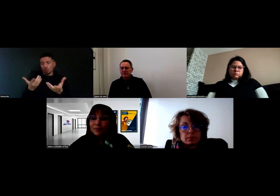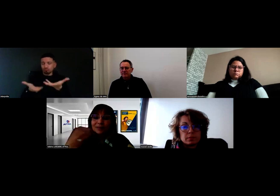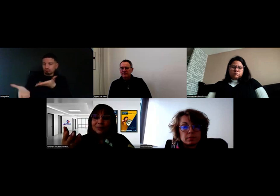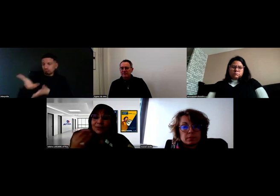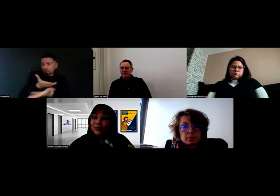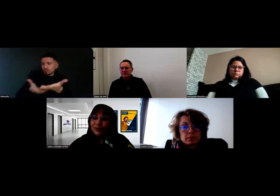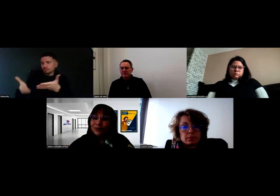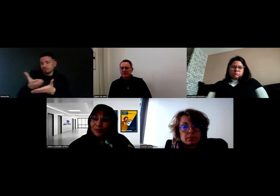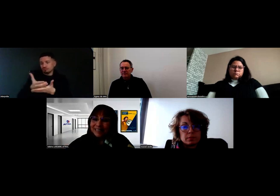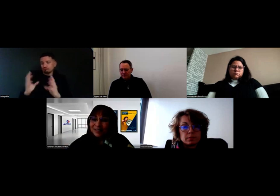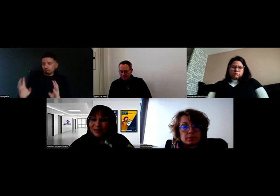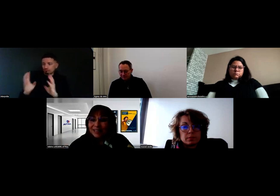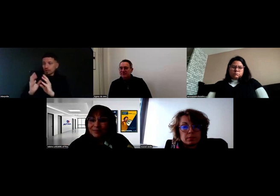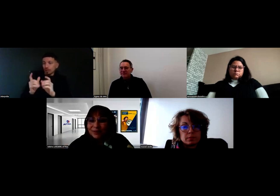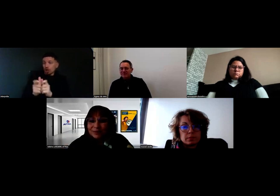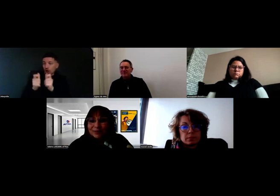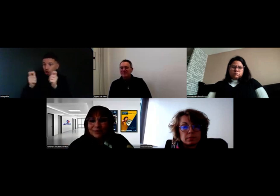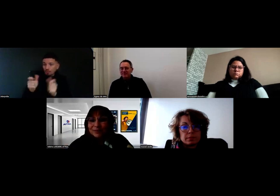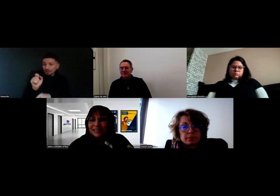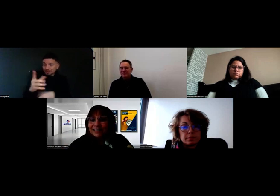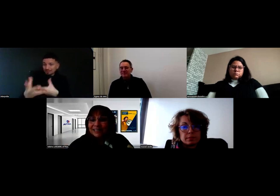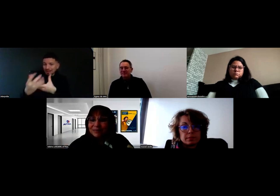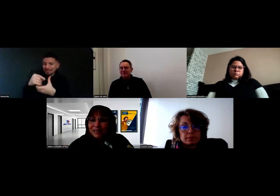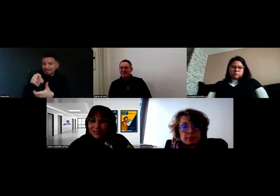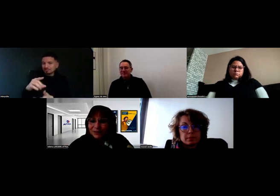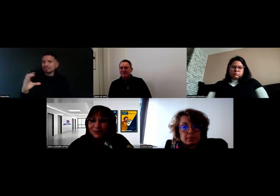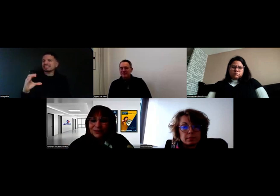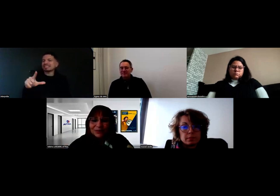l'entreprise également qui était présente,